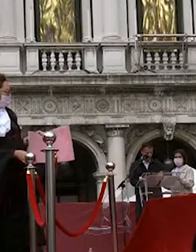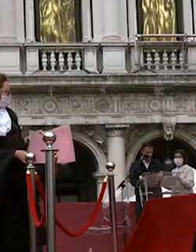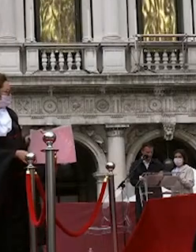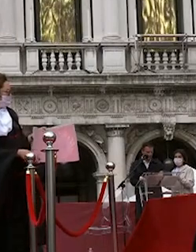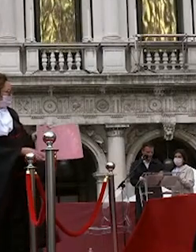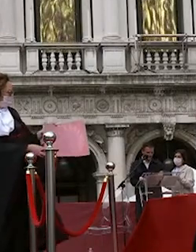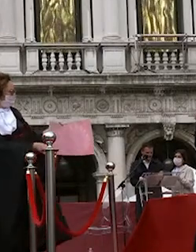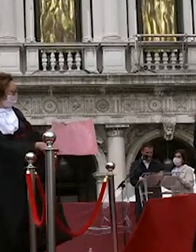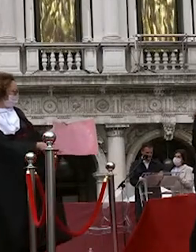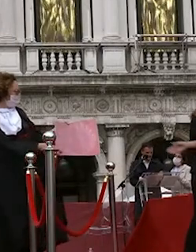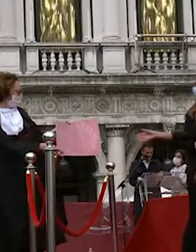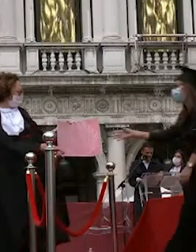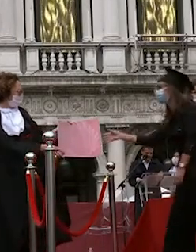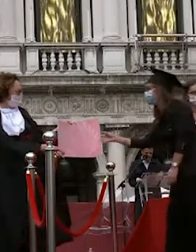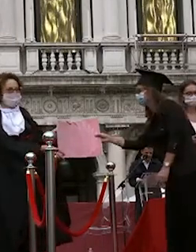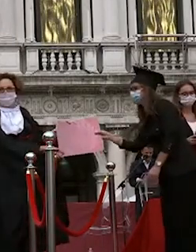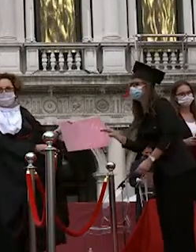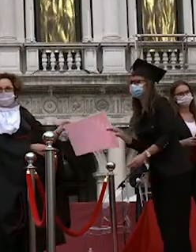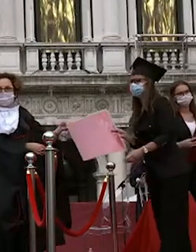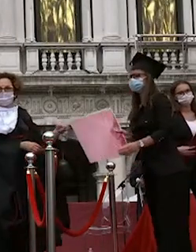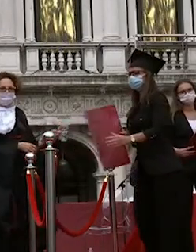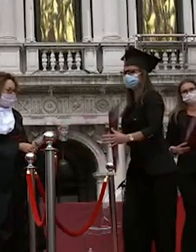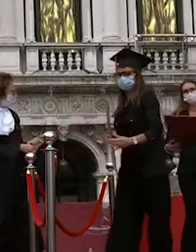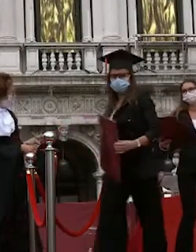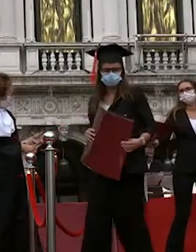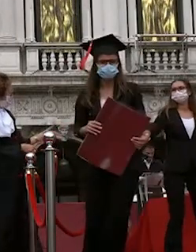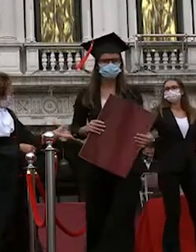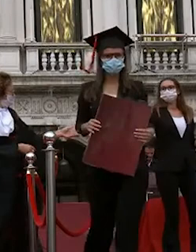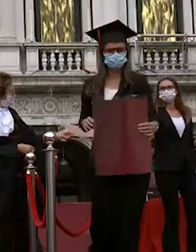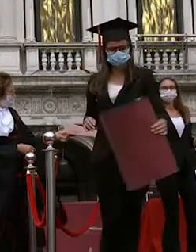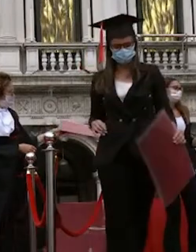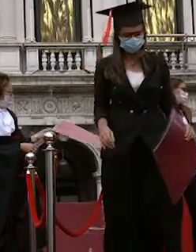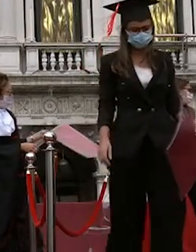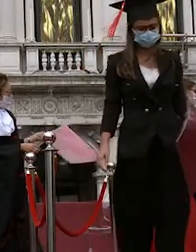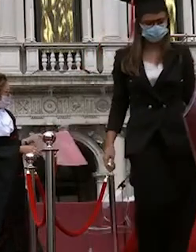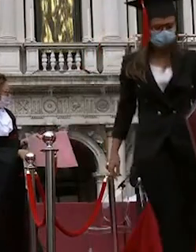polido hard derbyshire ilenia renieri